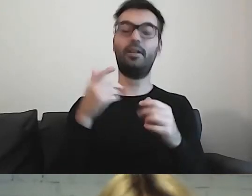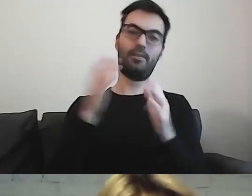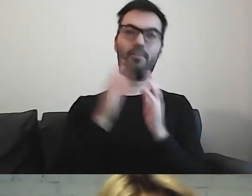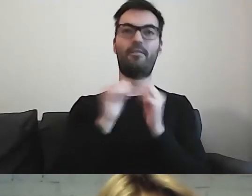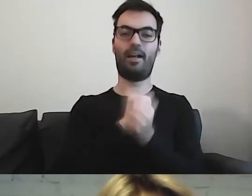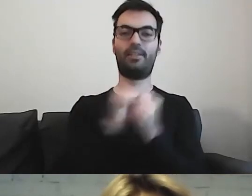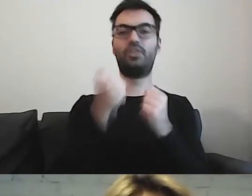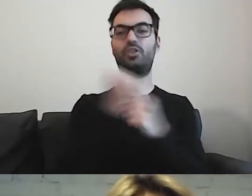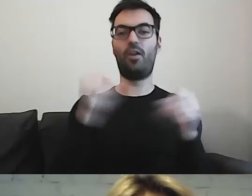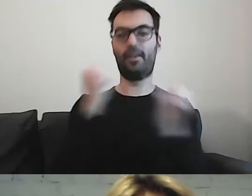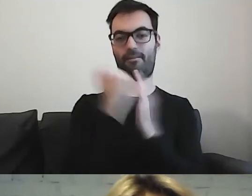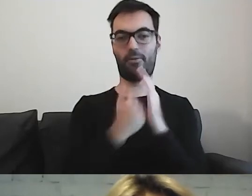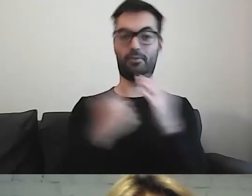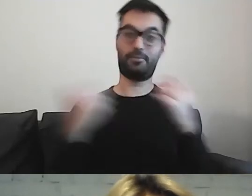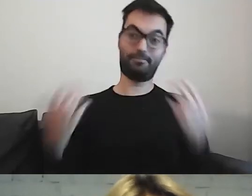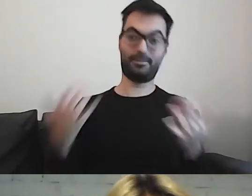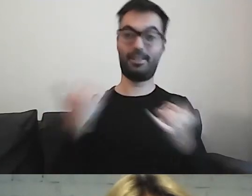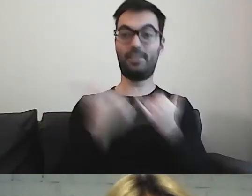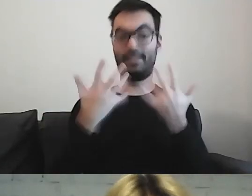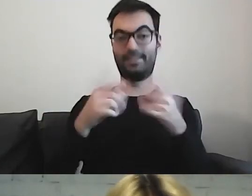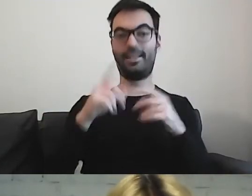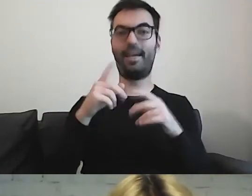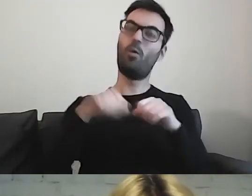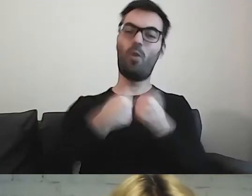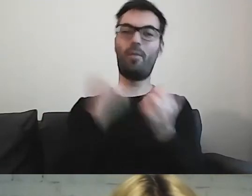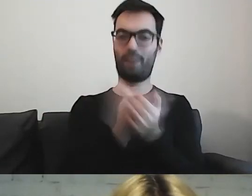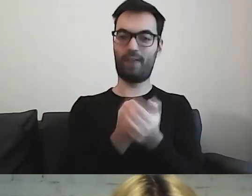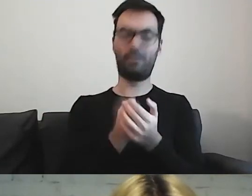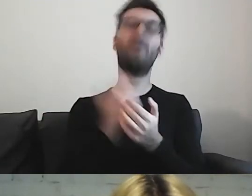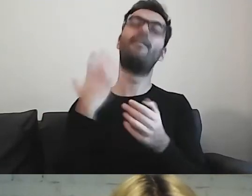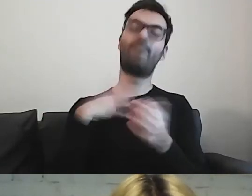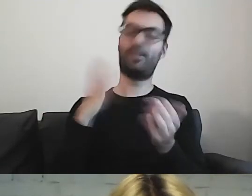Jeżeli już, to tam. Wszystko będzie jasne, klarownie.